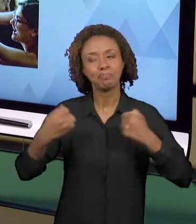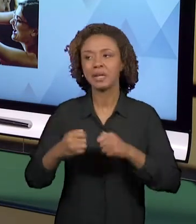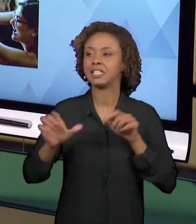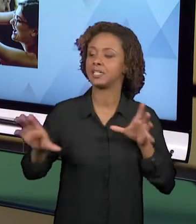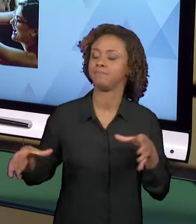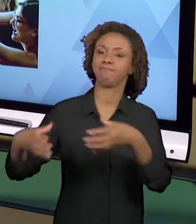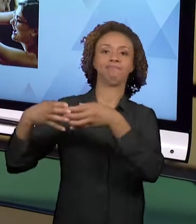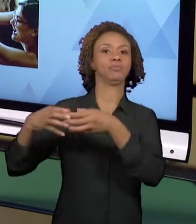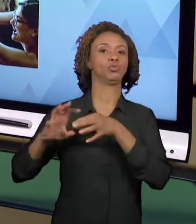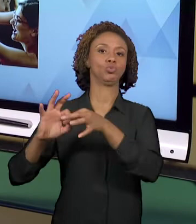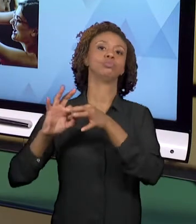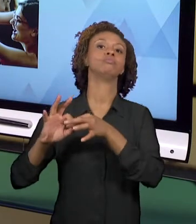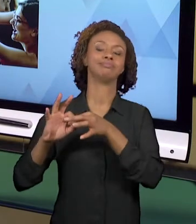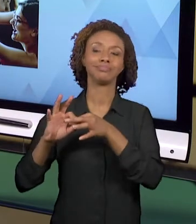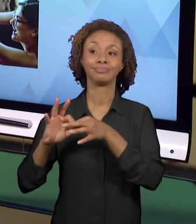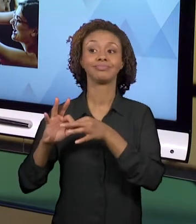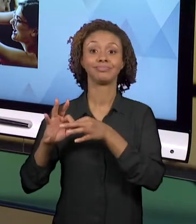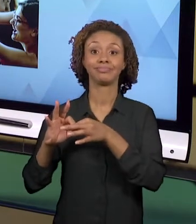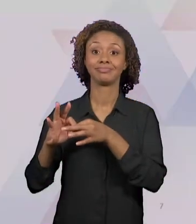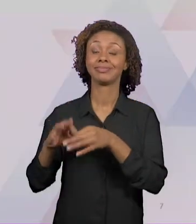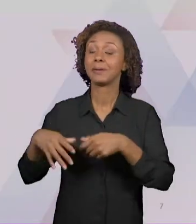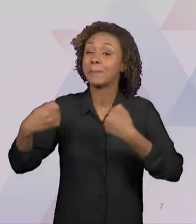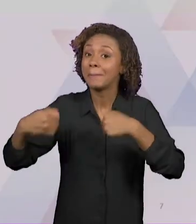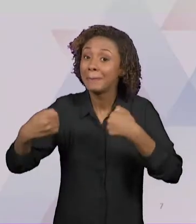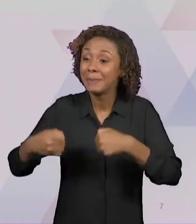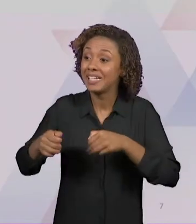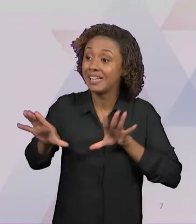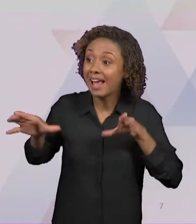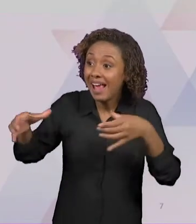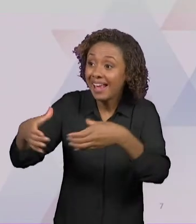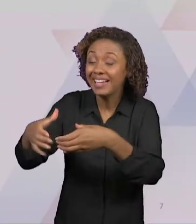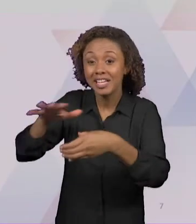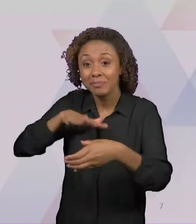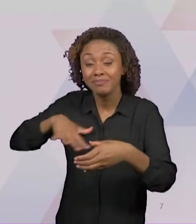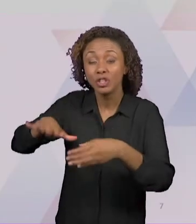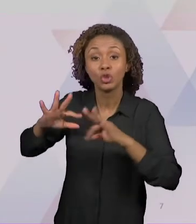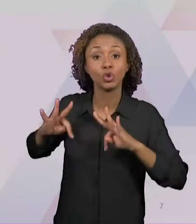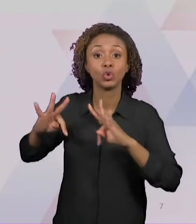TODA A EQUIPE, A EQUIPE DA ESCOLA, SE ENVOLVA, SE